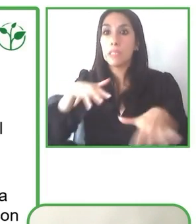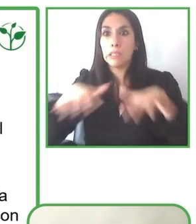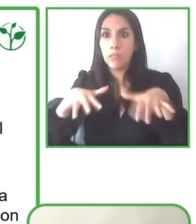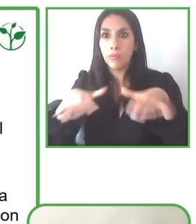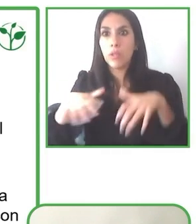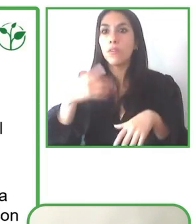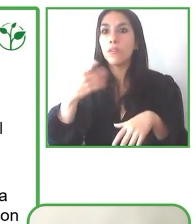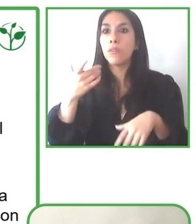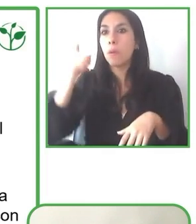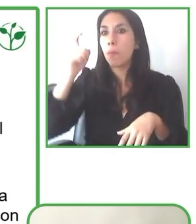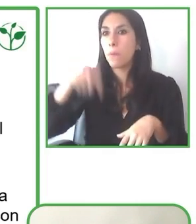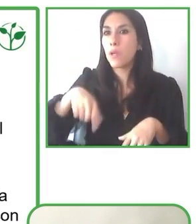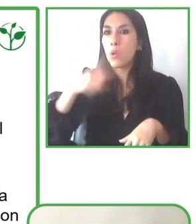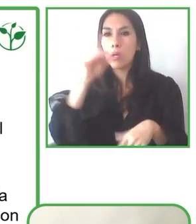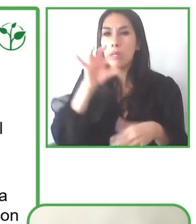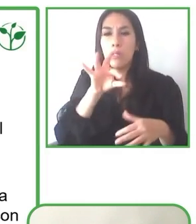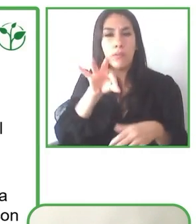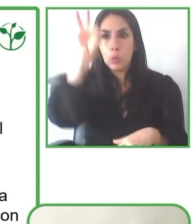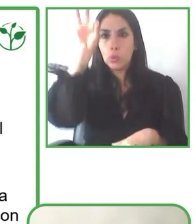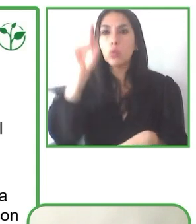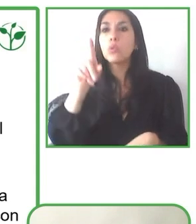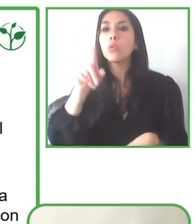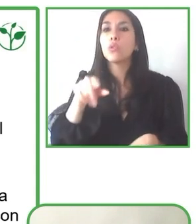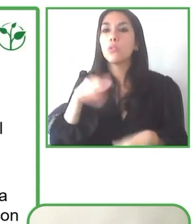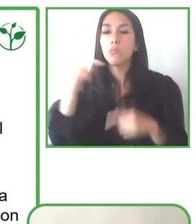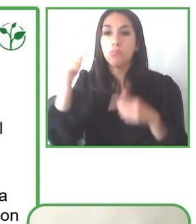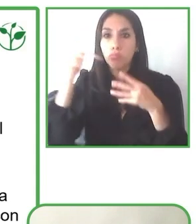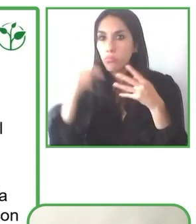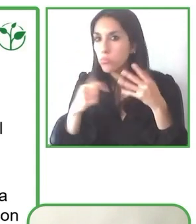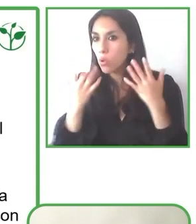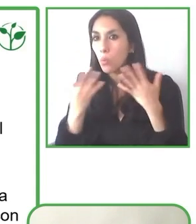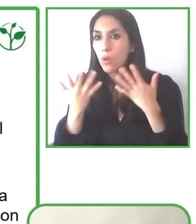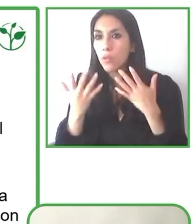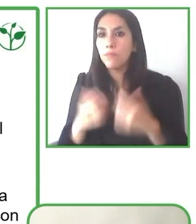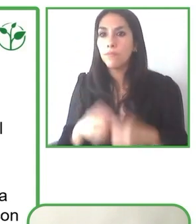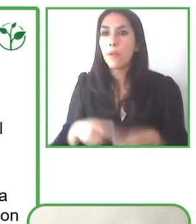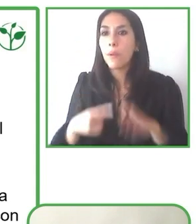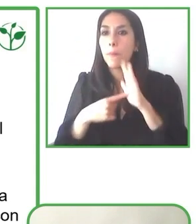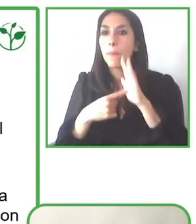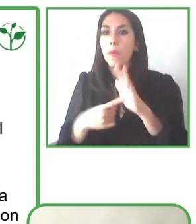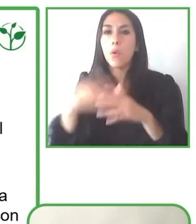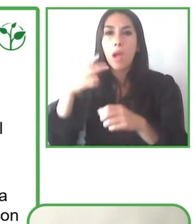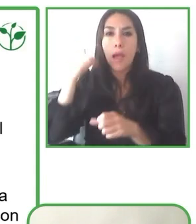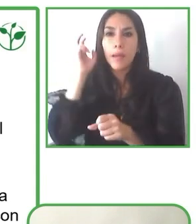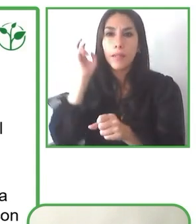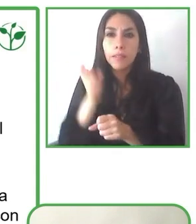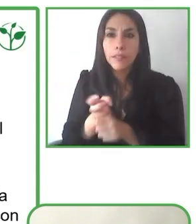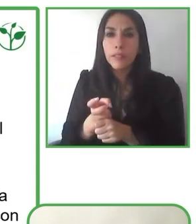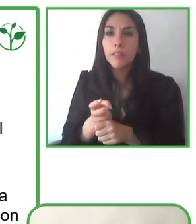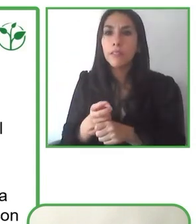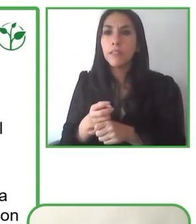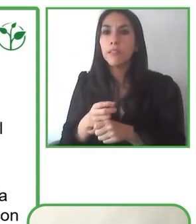también la equidad. Consideramos que esta experiencia en asociatividad con organismos